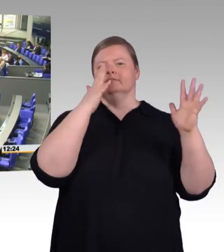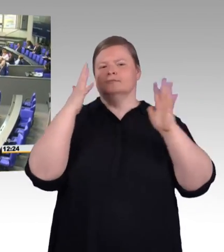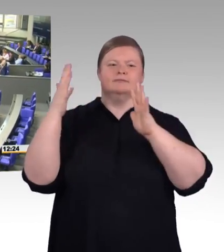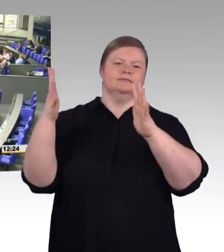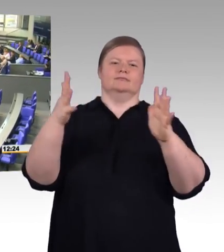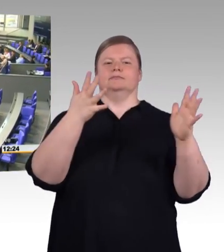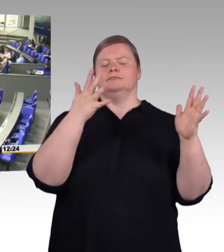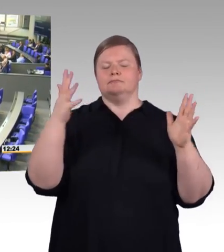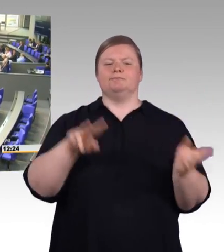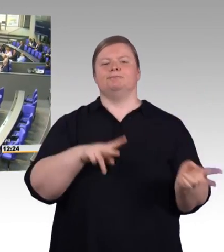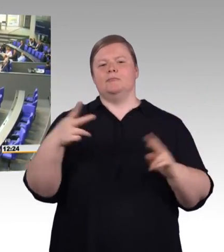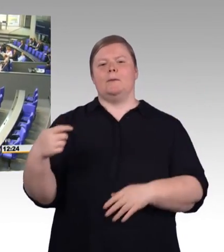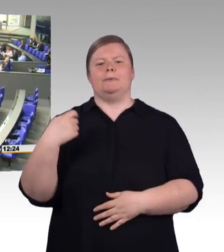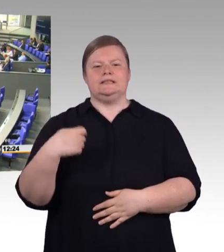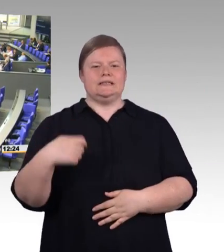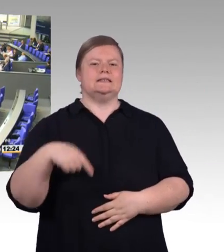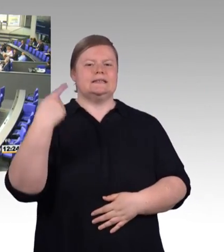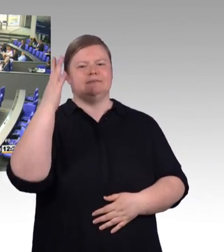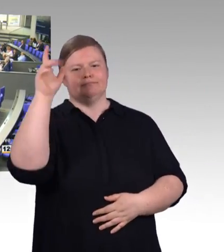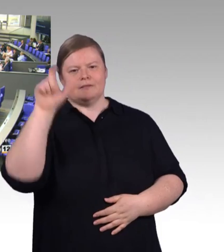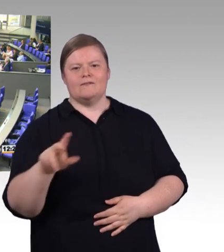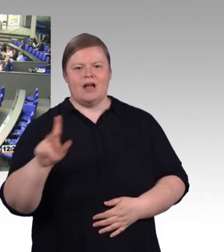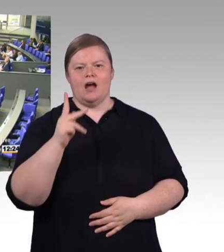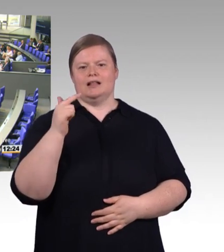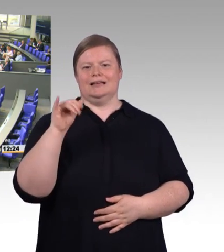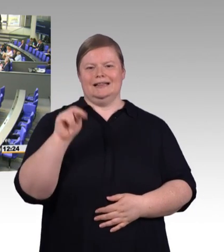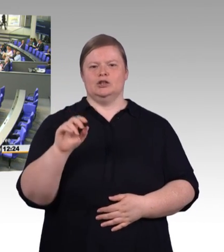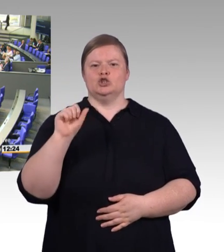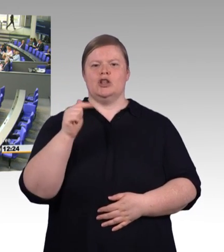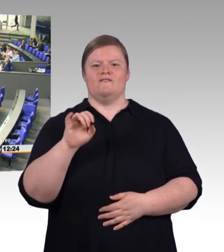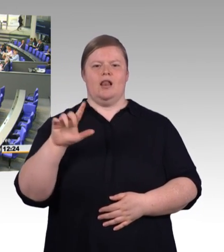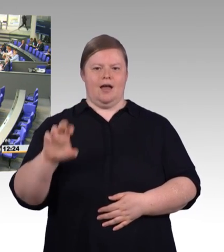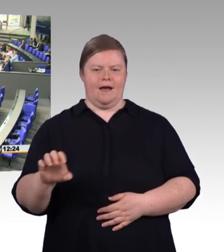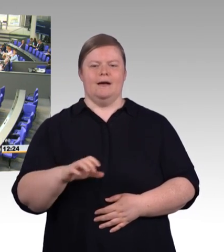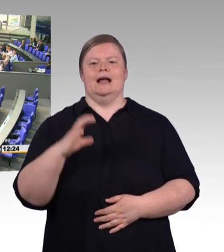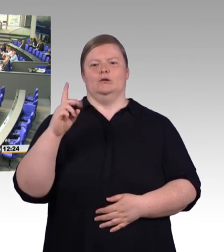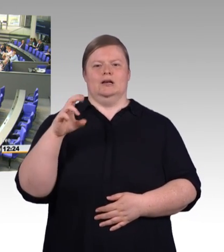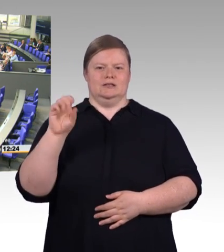(Rednerwechsel) Herr Präsident! Liebe Kolleginnen und Kollegen! Wenn ich in meinem Wahlkreis über die berufliche Bildung spreche.